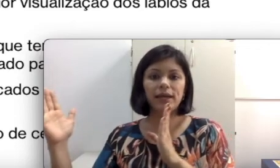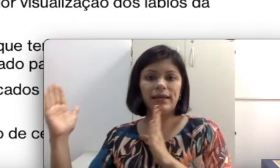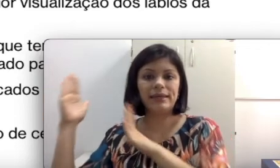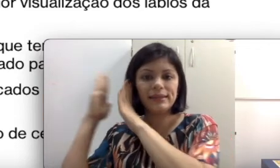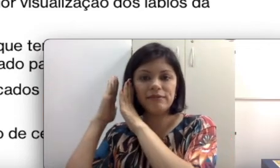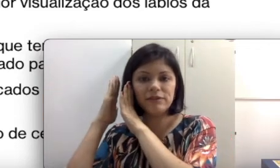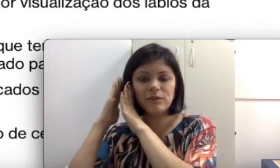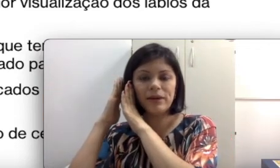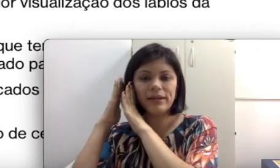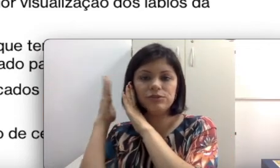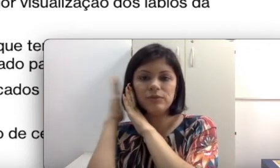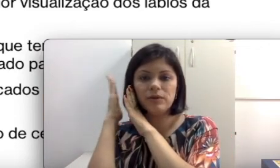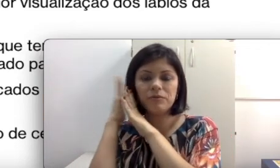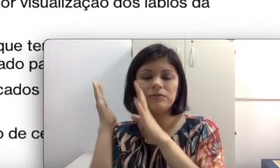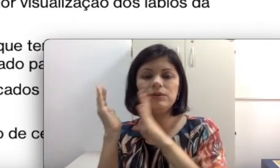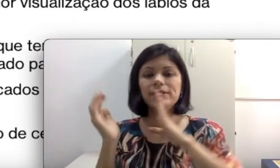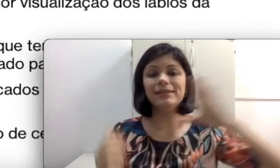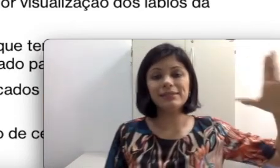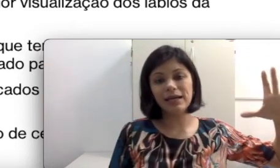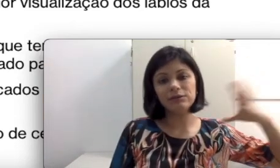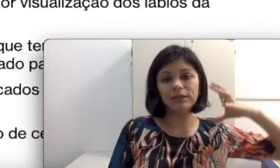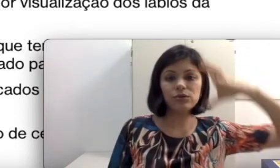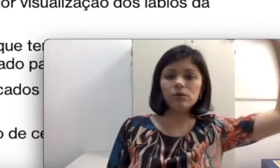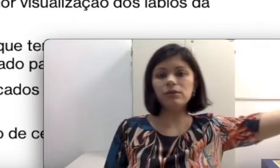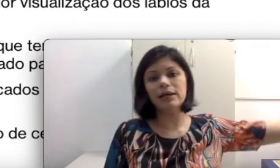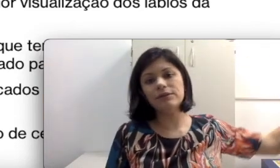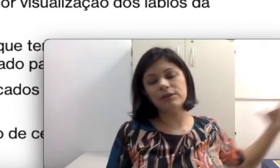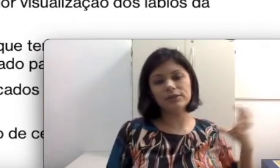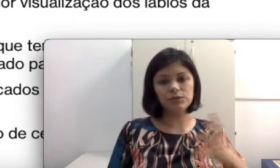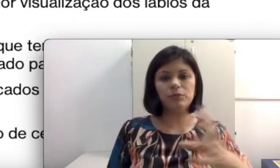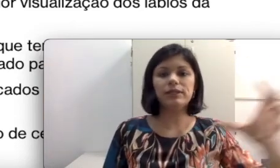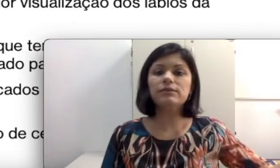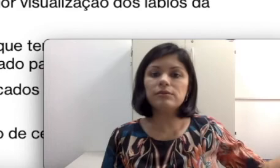aqui tá vindo a parede no melhor ouvido e desse lado que todas as comunicações estão